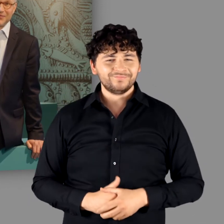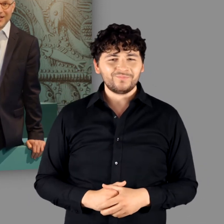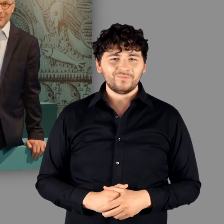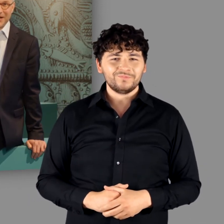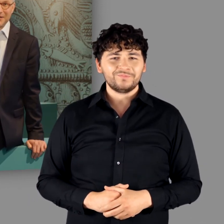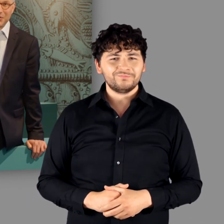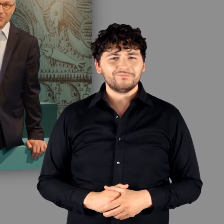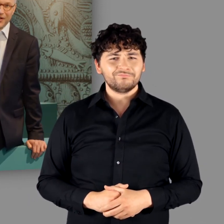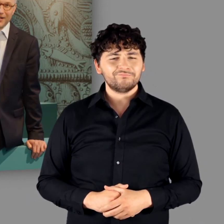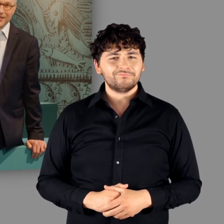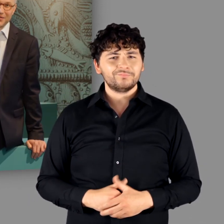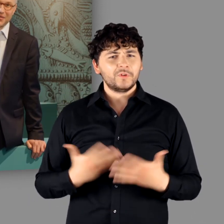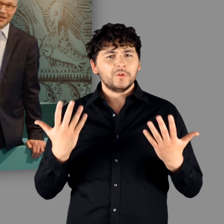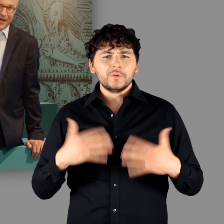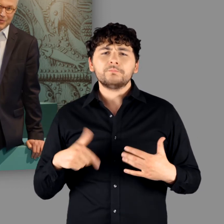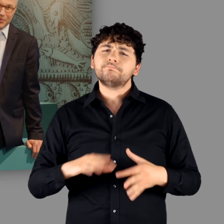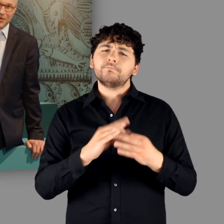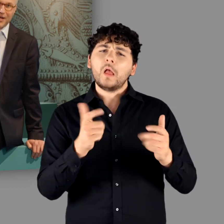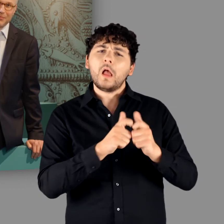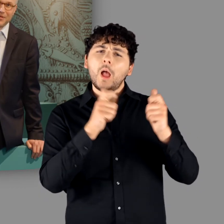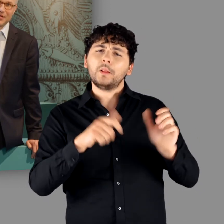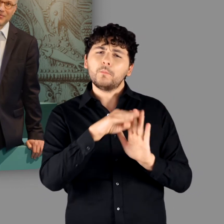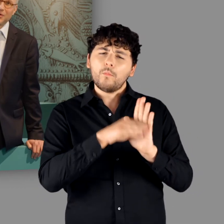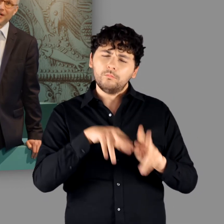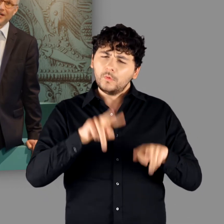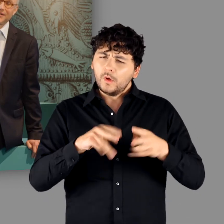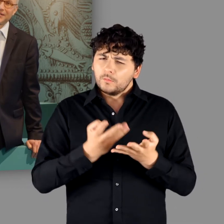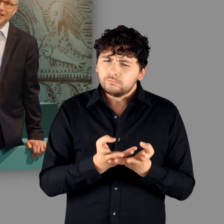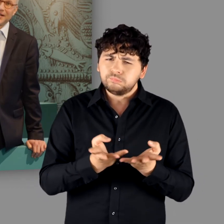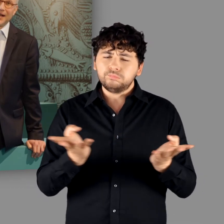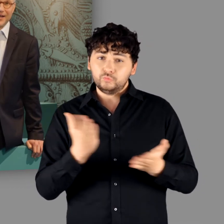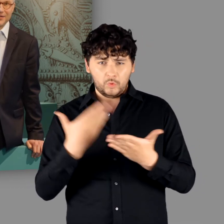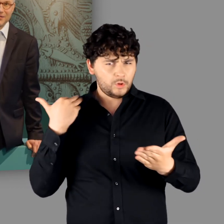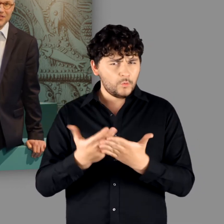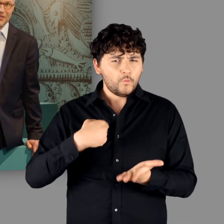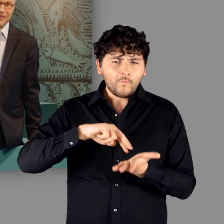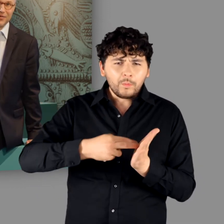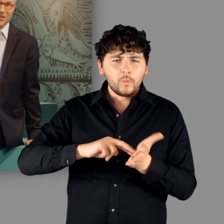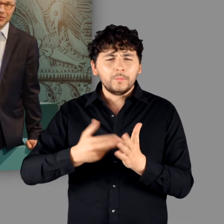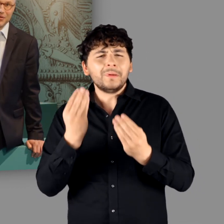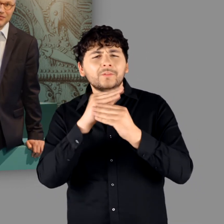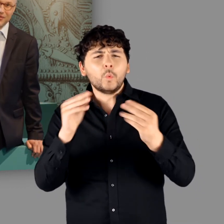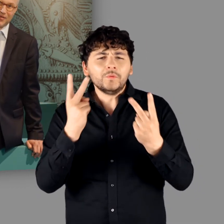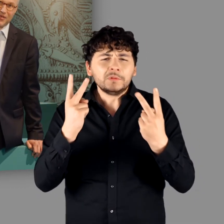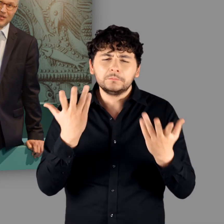Wir haben ein umfangreiches Rahmenprogramm vorbereitet. Alle wichtigen Informationen finden Sie